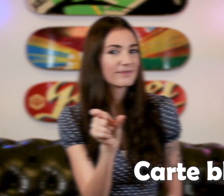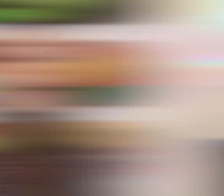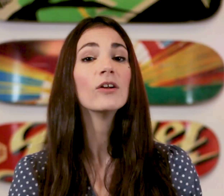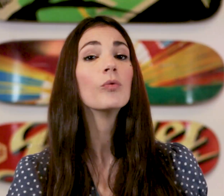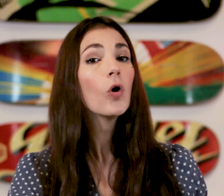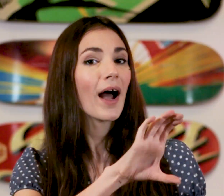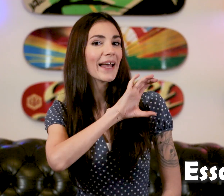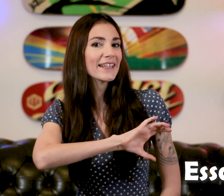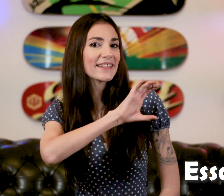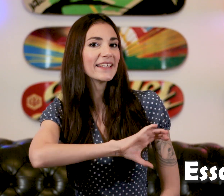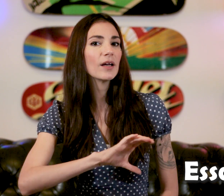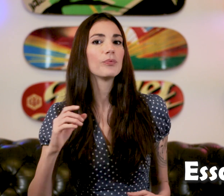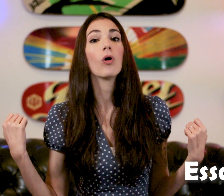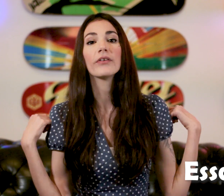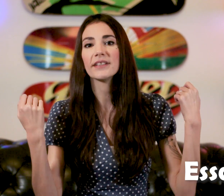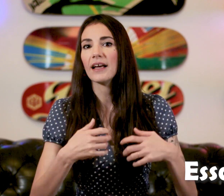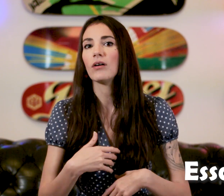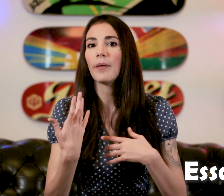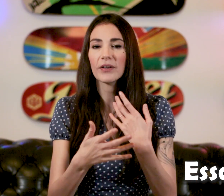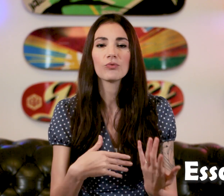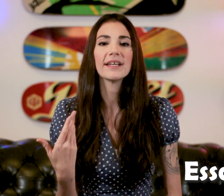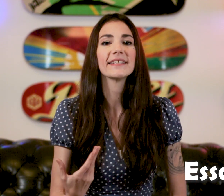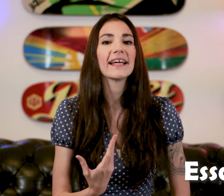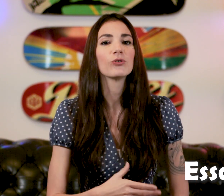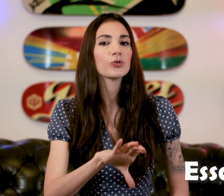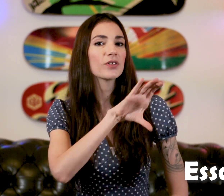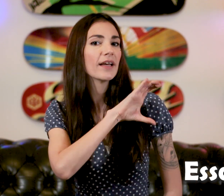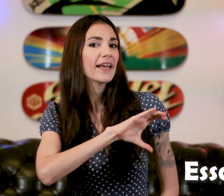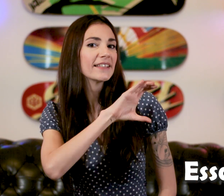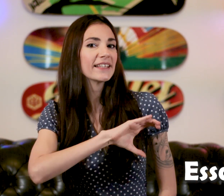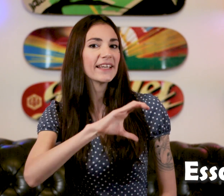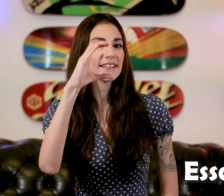et le mot "Essayer" Si la personne doit essayer quelque chose "Essayer"